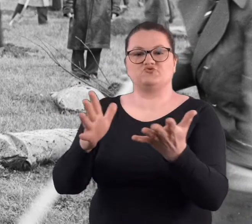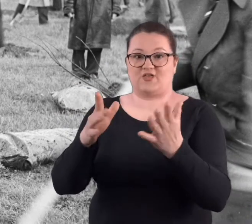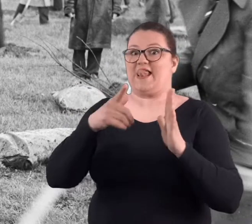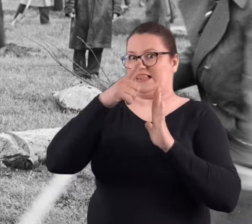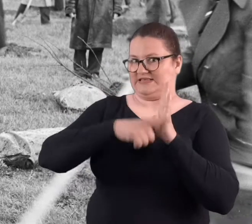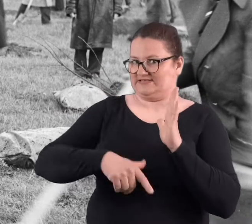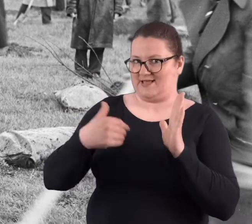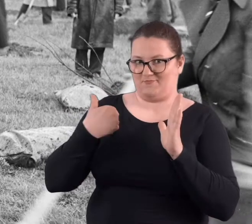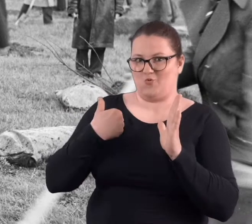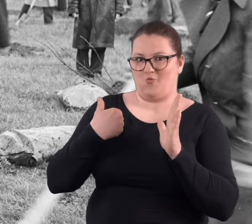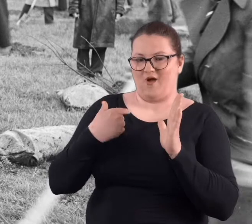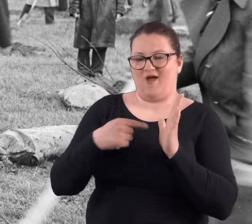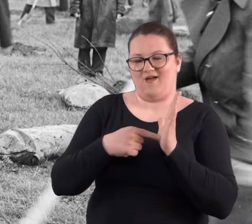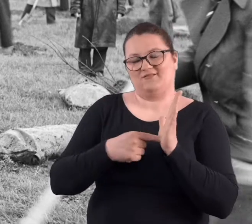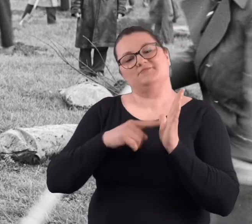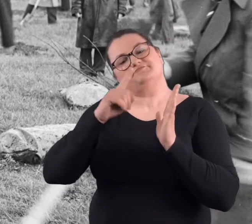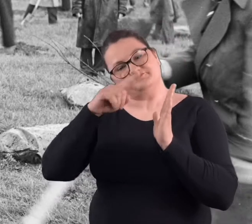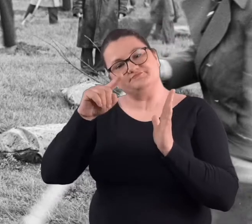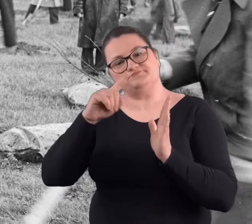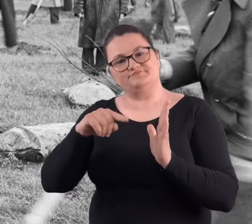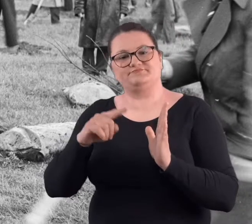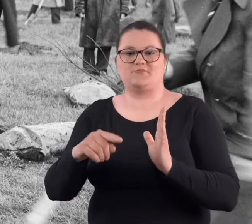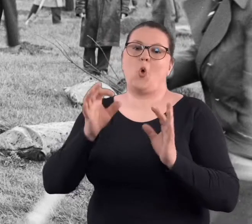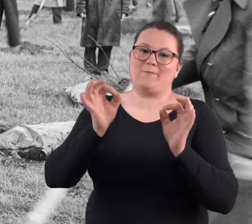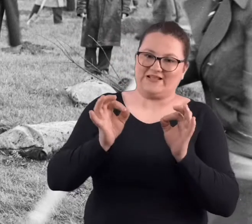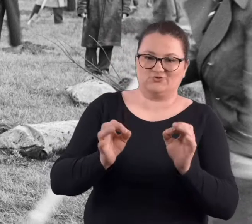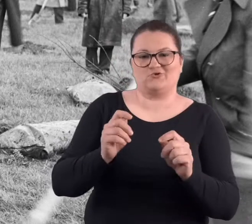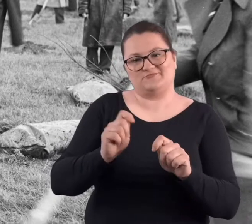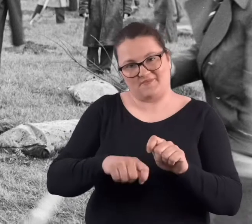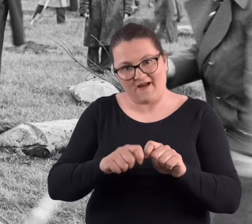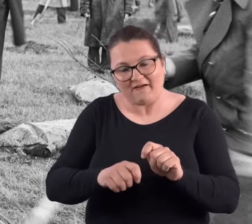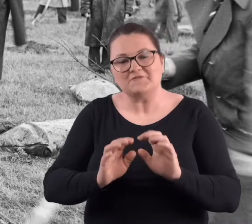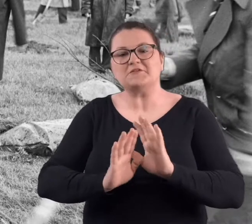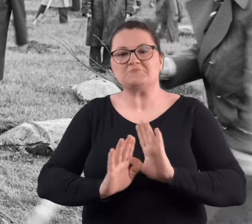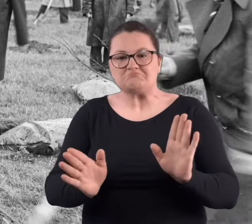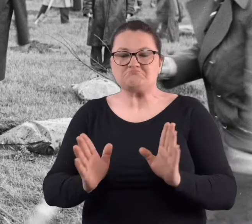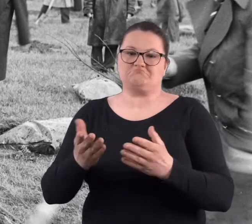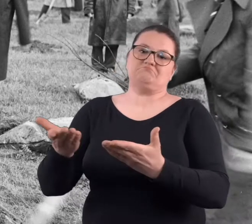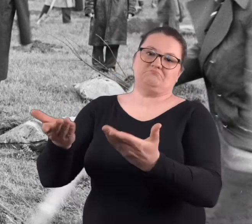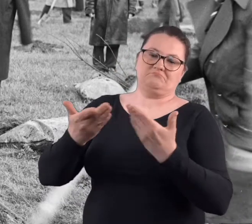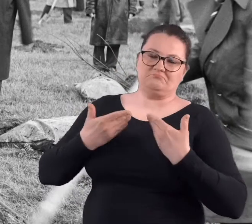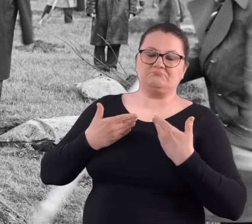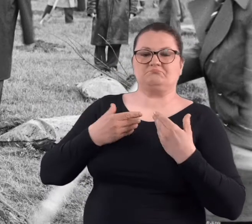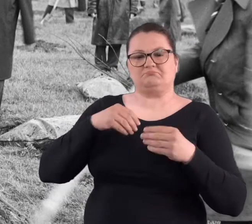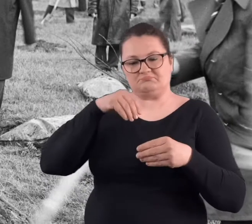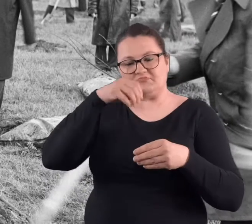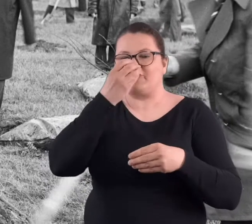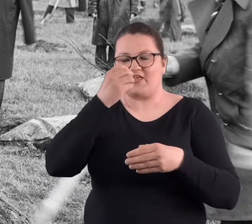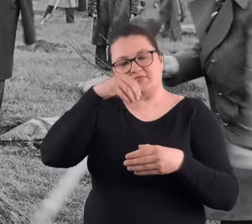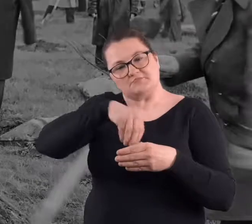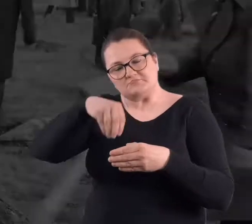oczywiście była lista. W przypadku tej listy trzeba było się odhaczyć. No i dostawało się jakieś tam sadzonki.